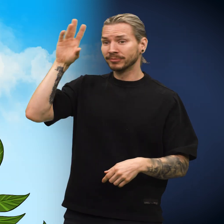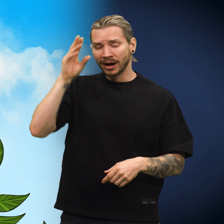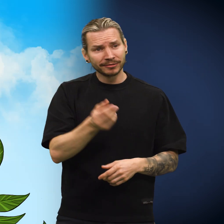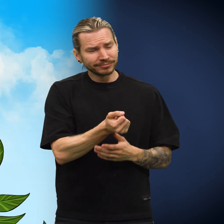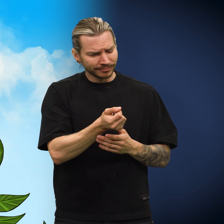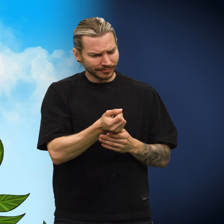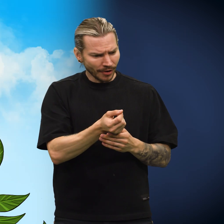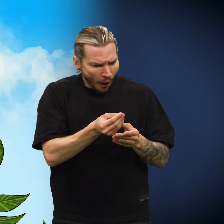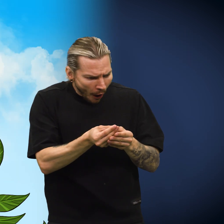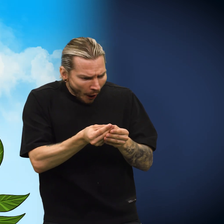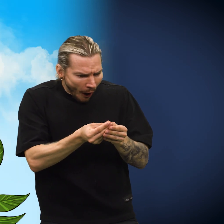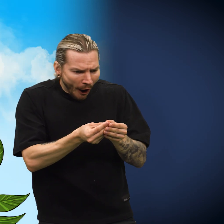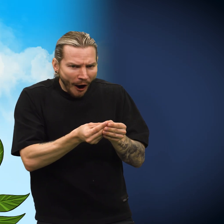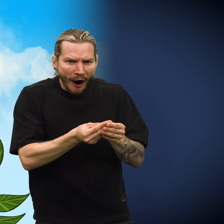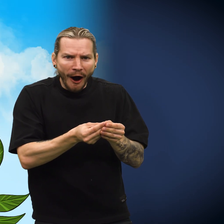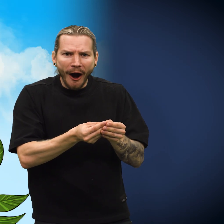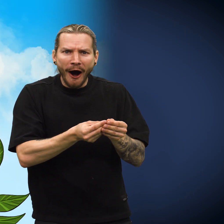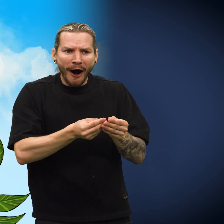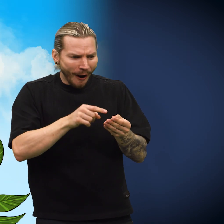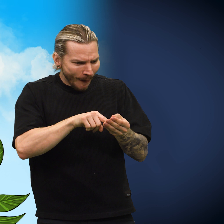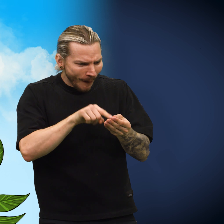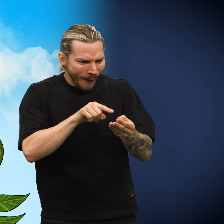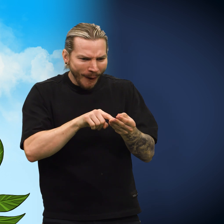Den reisende kastet et blikk på skillingen og brøt ut i et smil.